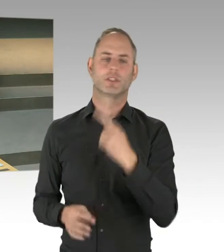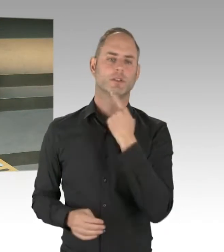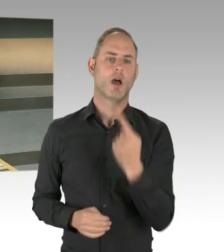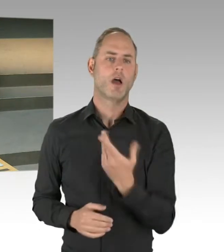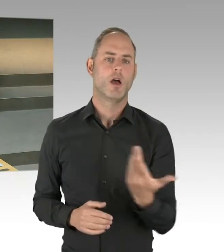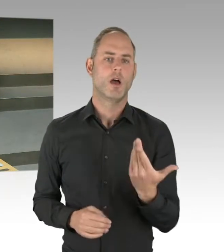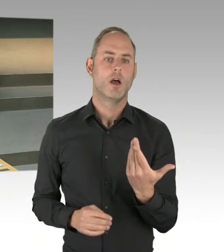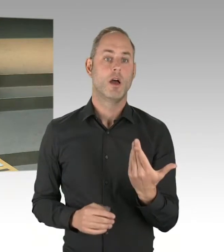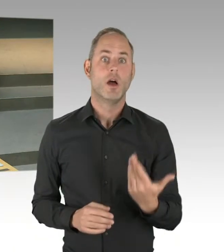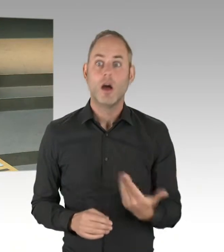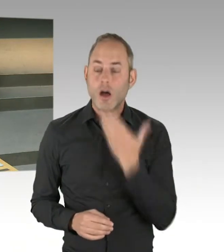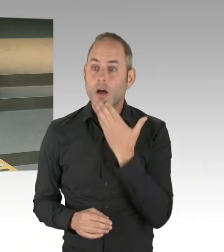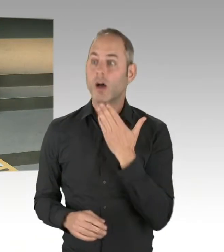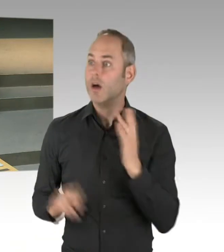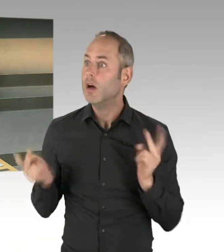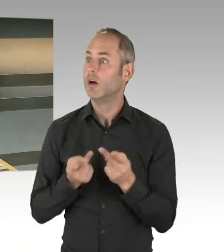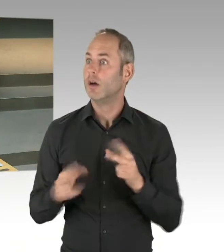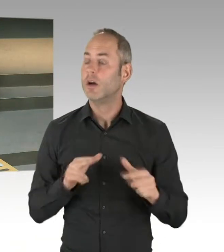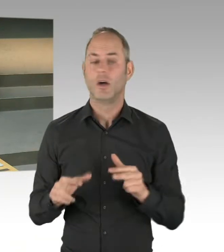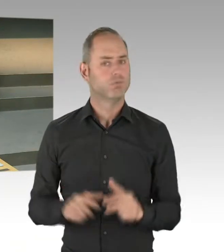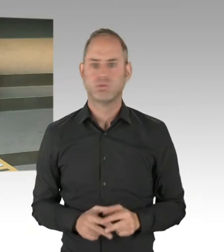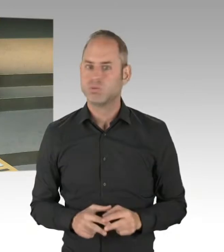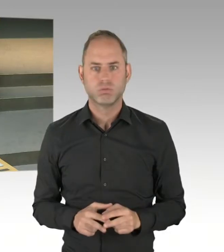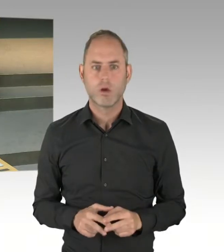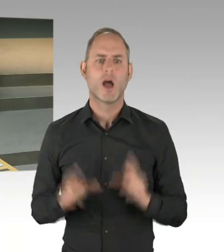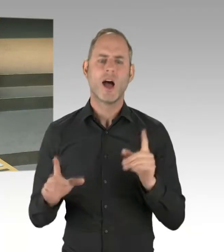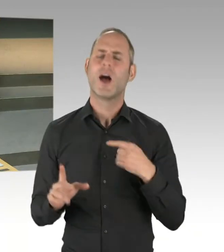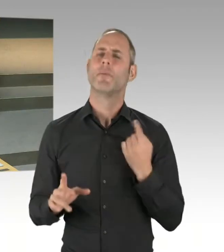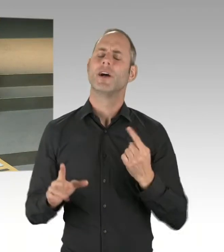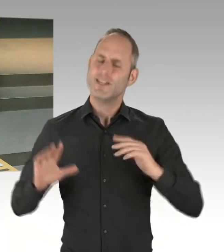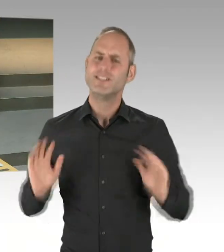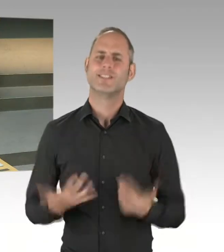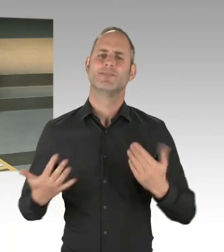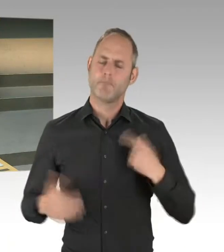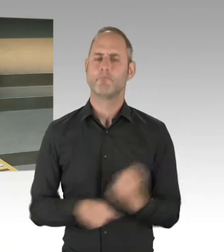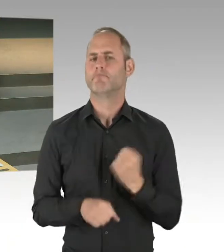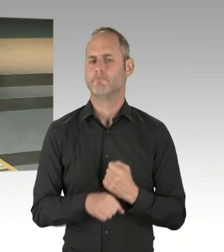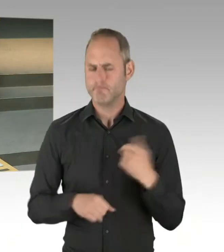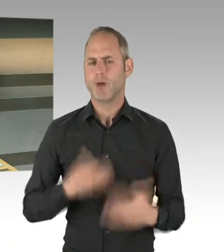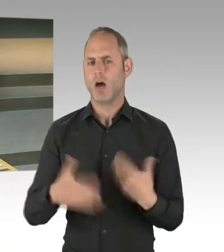sondern wir haben wichtige Eckpunkte in diesem Zukunftspakt. Das sind die Zielvereinbarungen, das ist die gleiche Ämterstruktur.